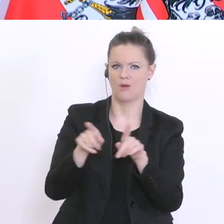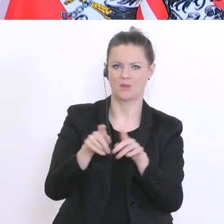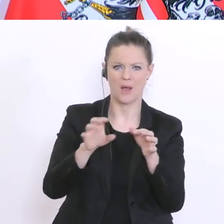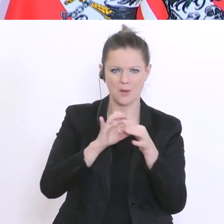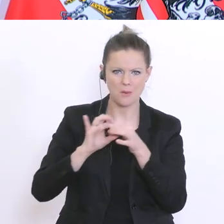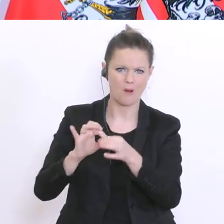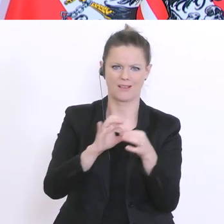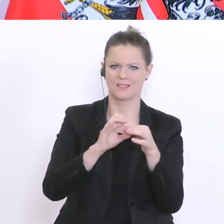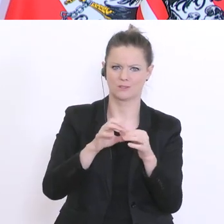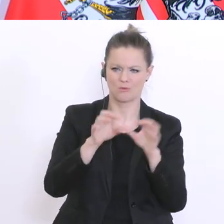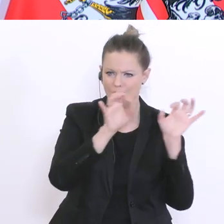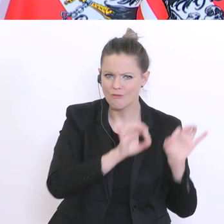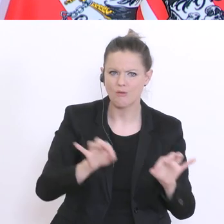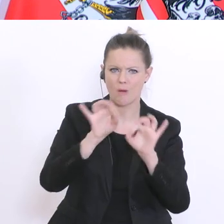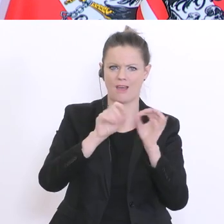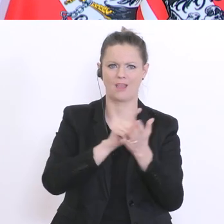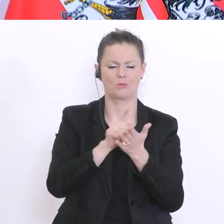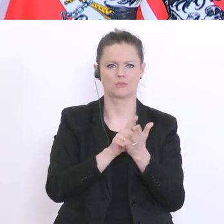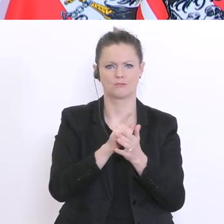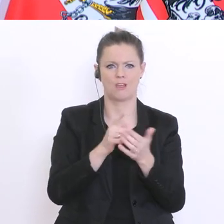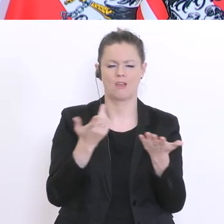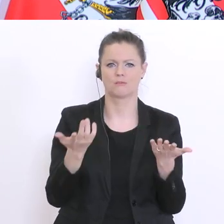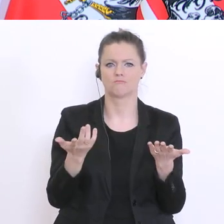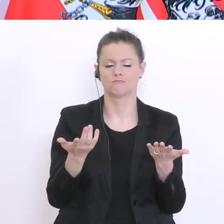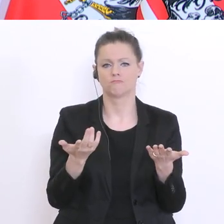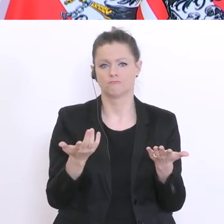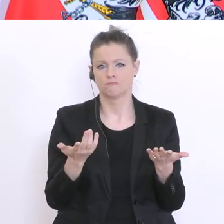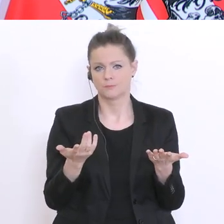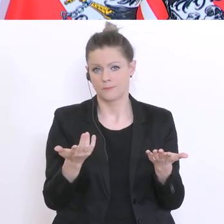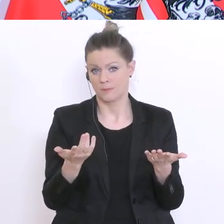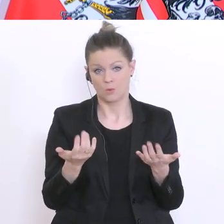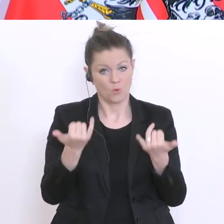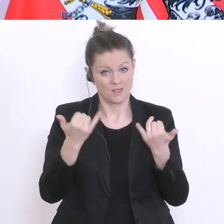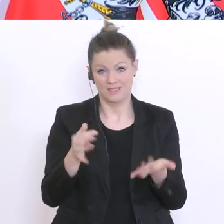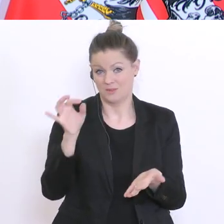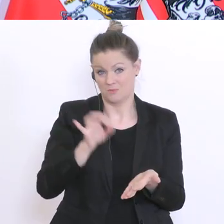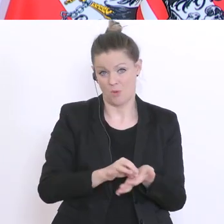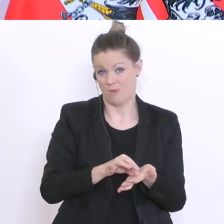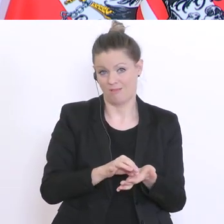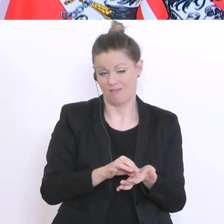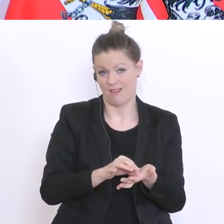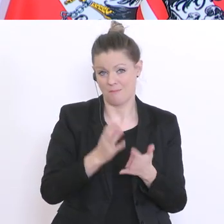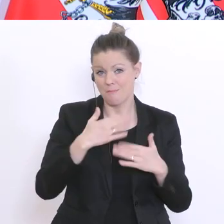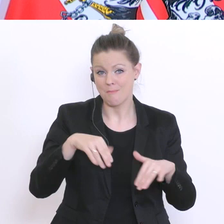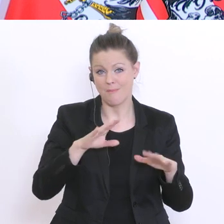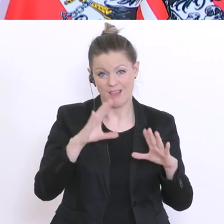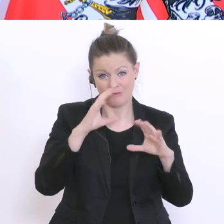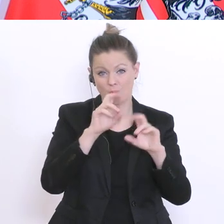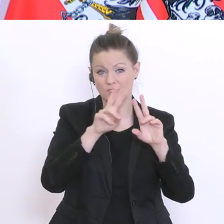und kennen Vorbereitungszeit. Derzeit ist eher die Frage: wann können wir unsere Form der Matura